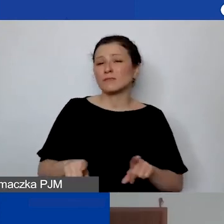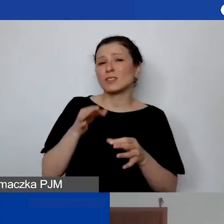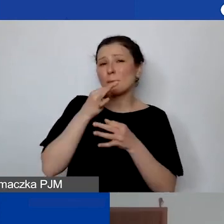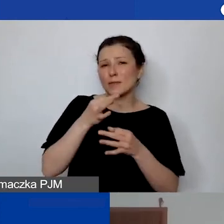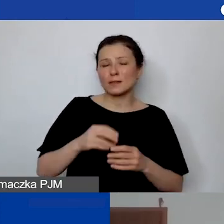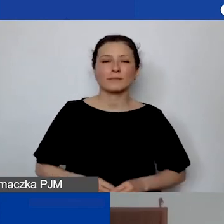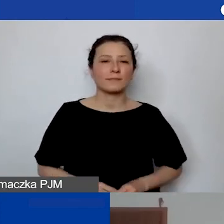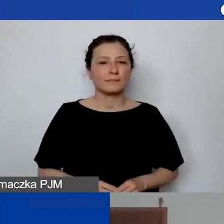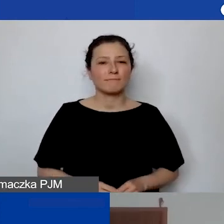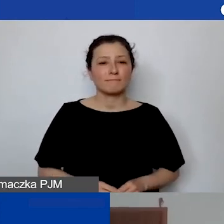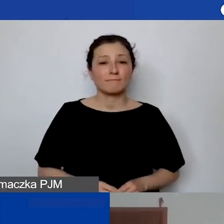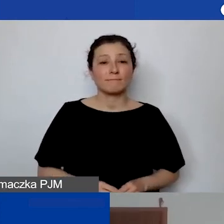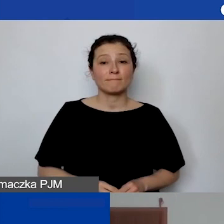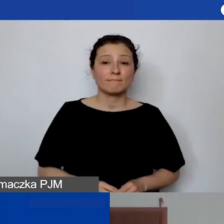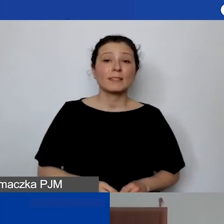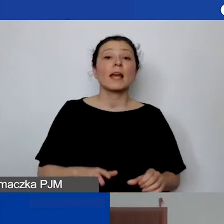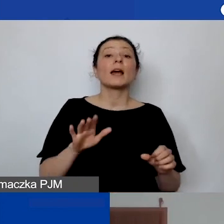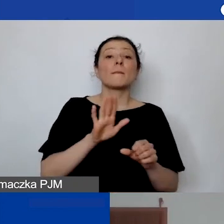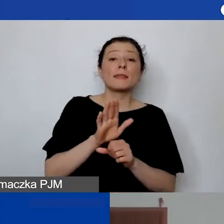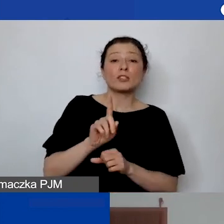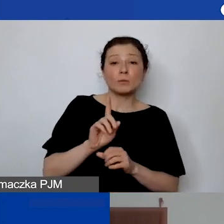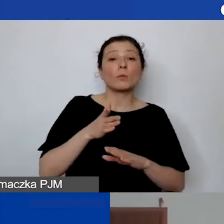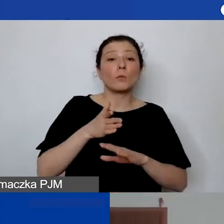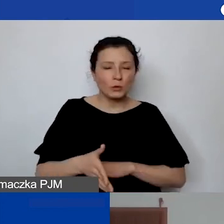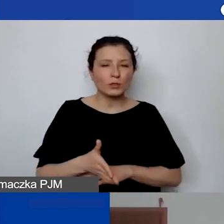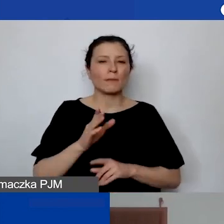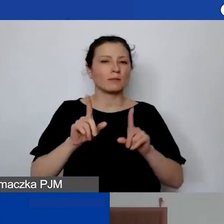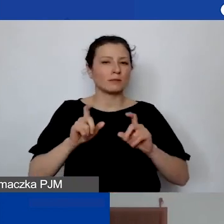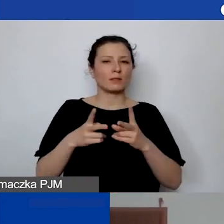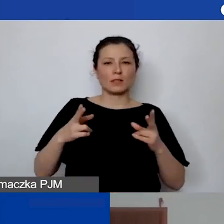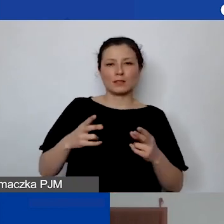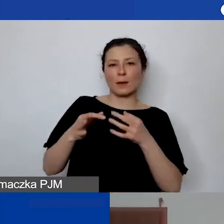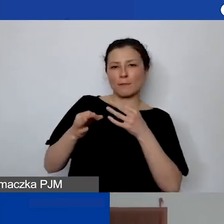Za niespełna 15 minut zacznie się sesja Q&A, czyli pytania i odpowiedzi.